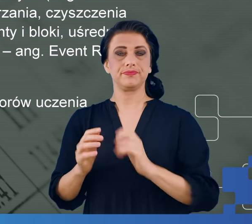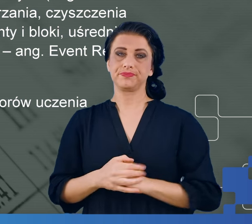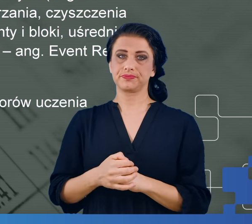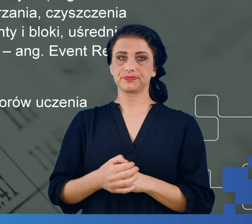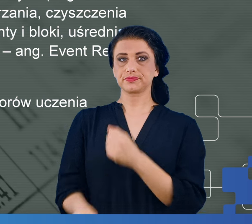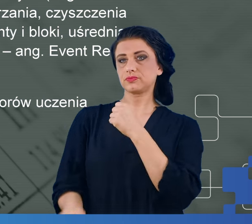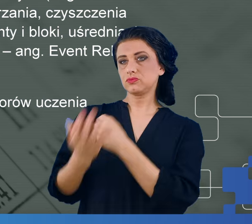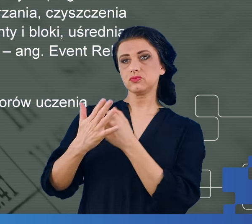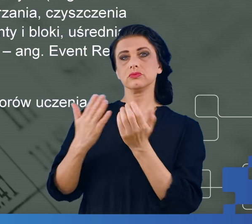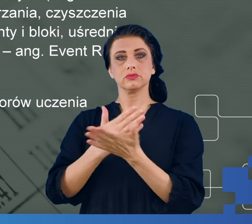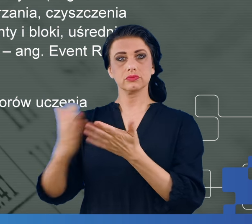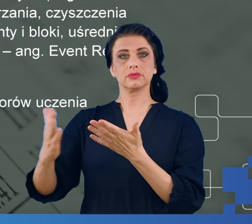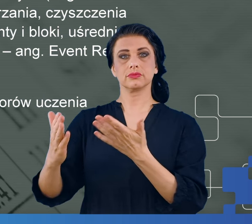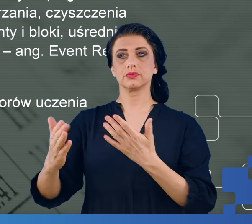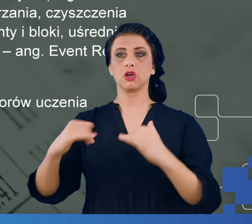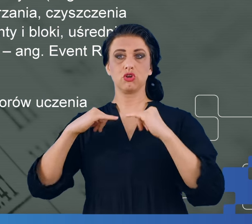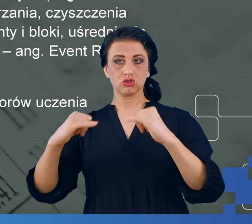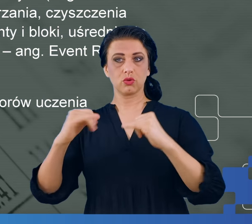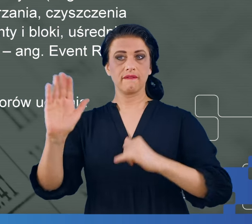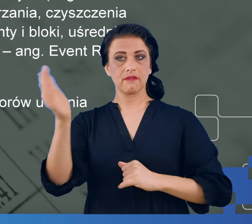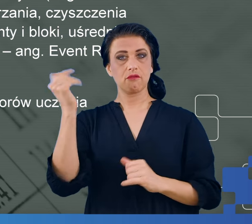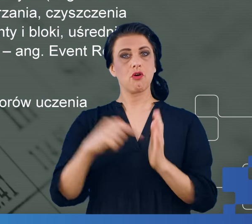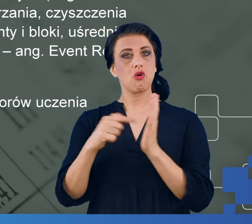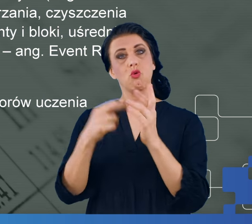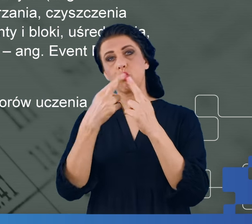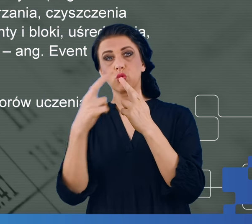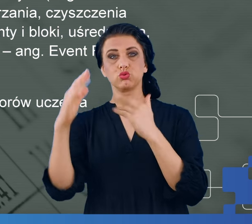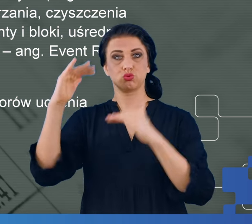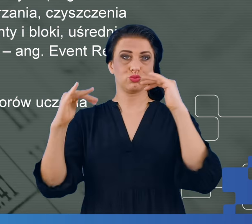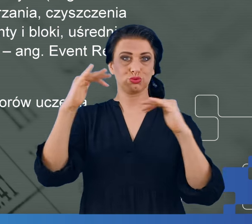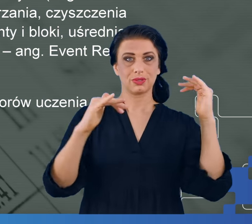potencjały wywołane, były różne dla osób z mgłą mózgową, bez